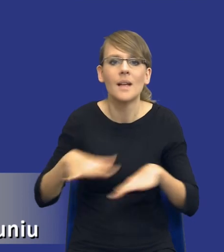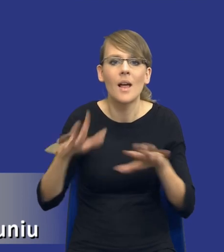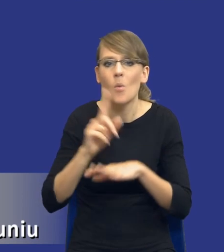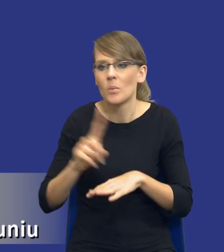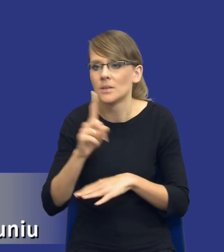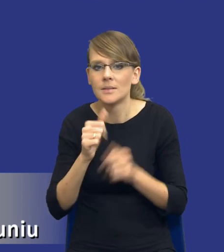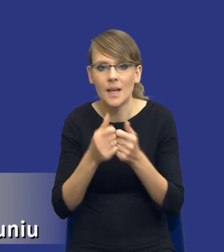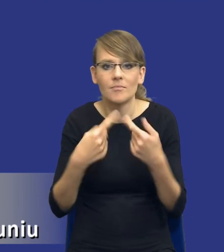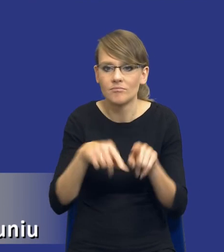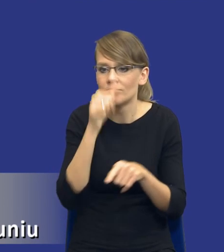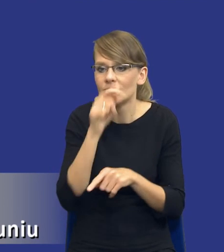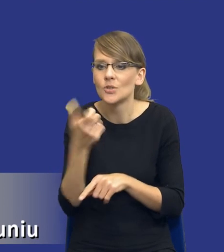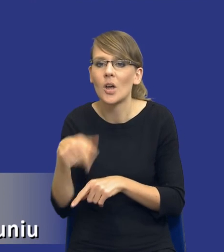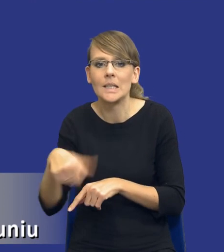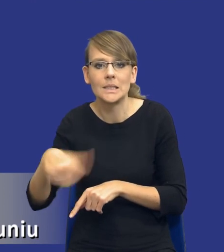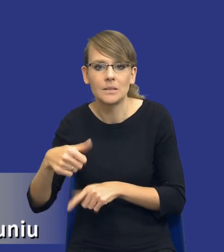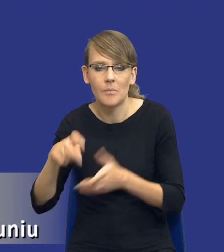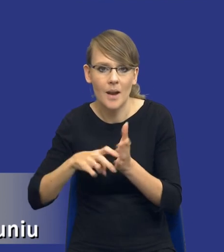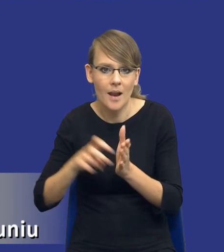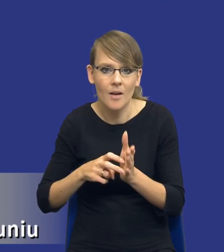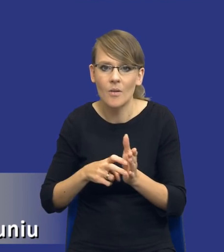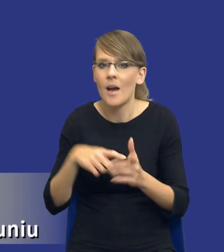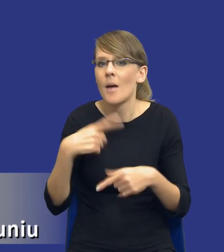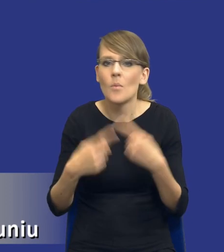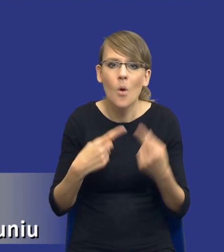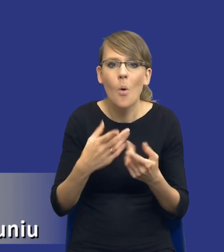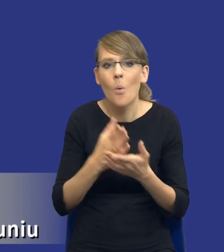Nie stanowi potrzeby ani produkt, ani usługa którą chcemy uzyskać.